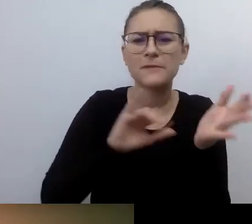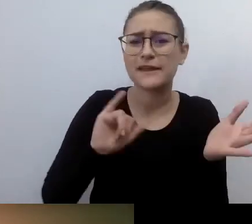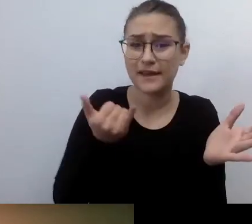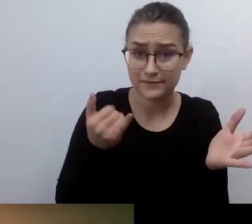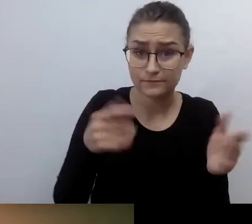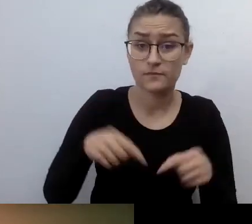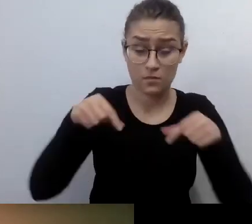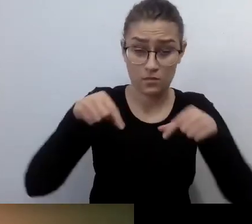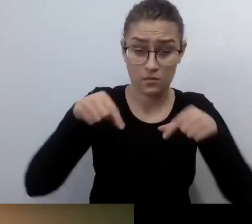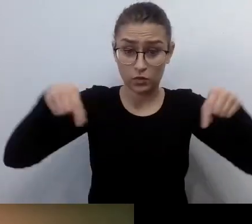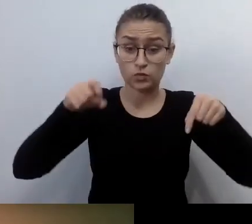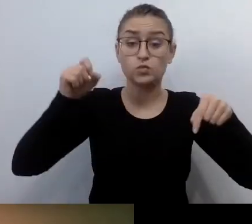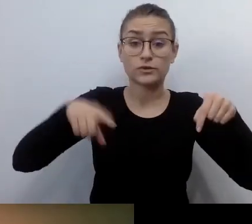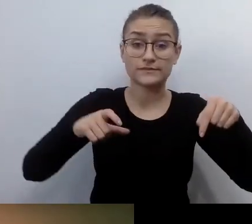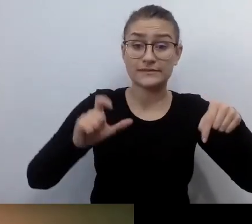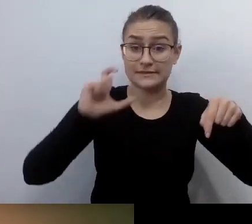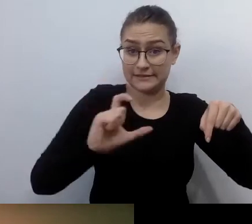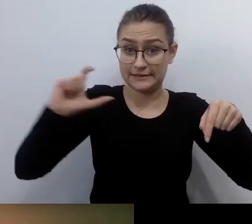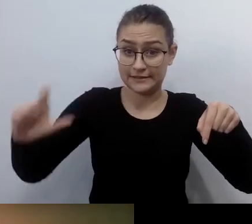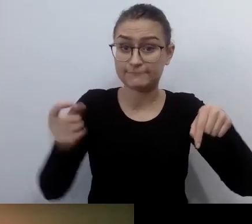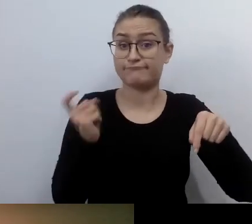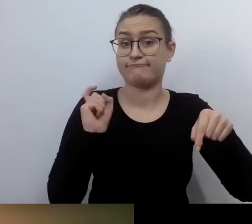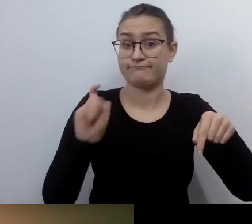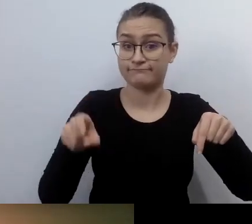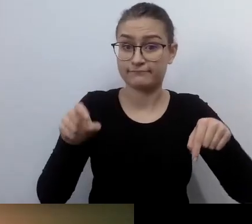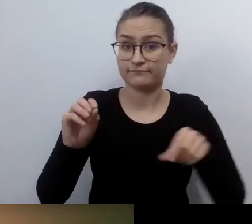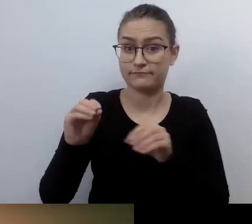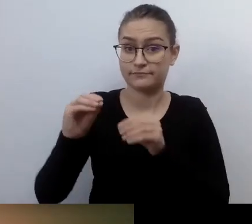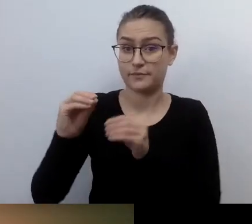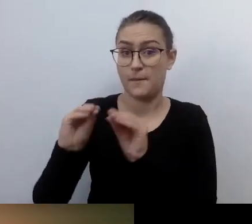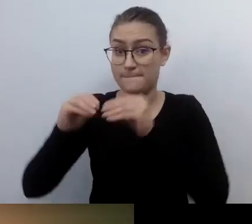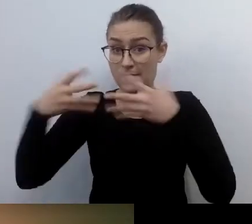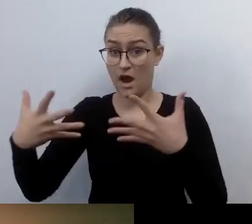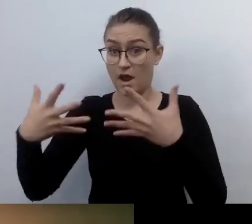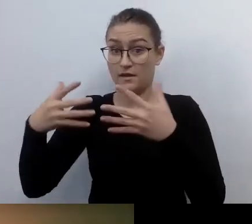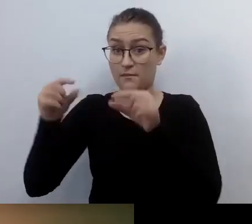Po kliknięciu rozwinie się menu. Pokaż napisy, czyli Show Subtitle,